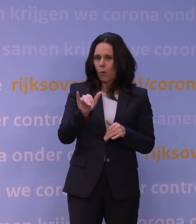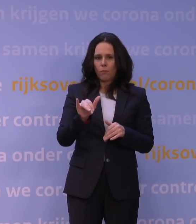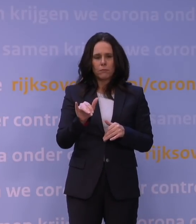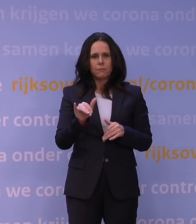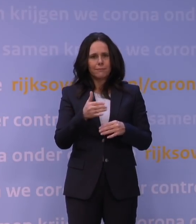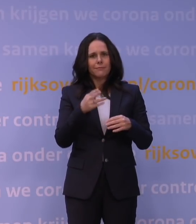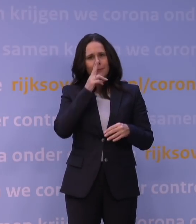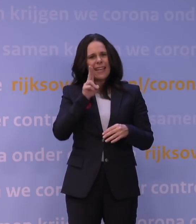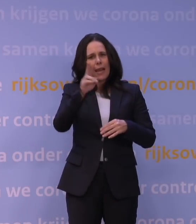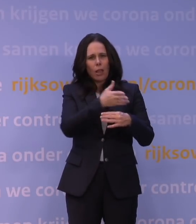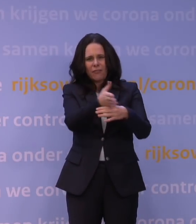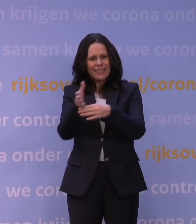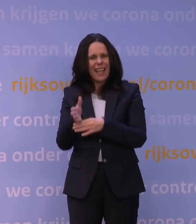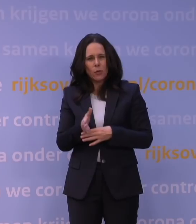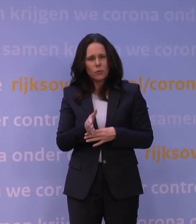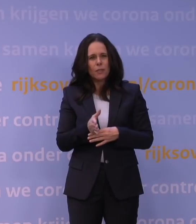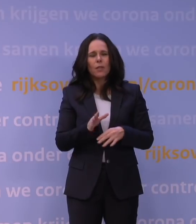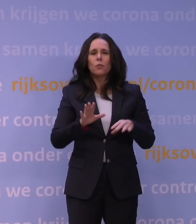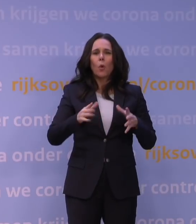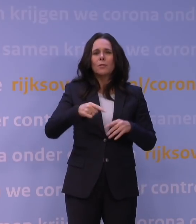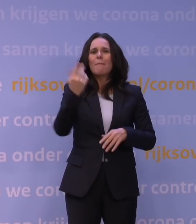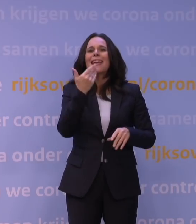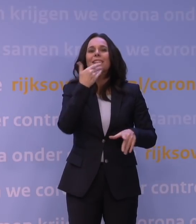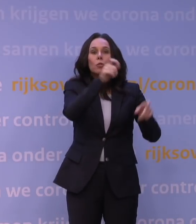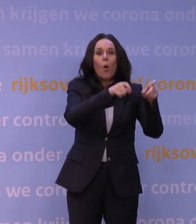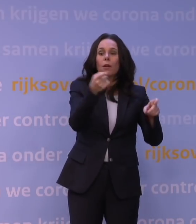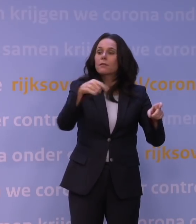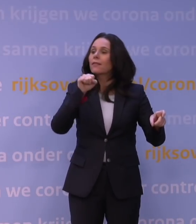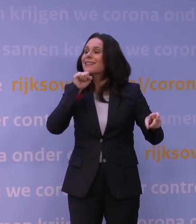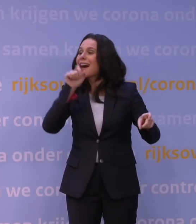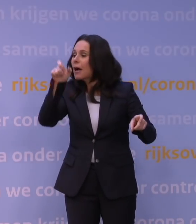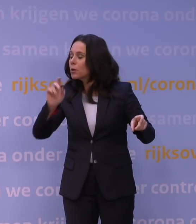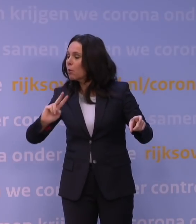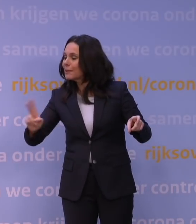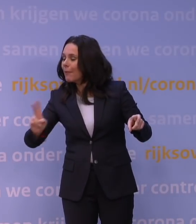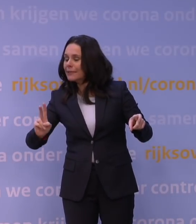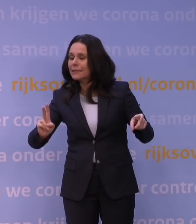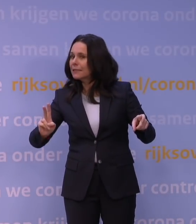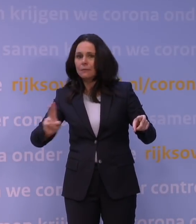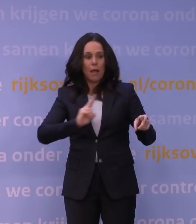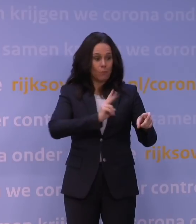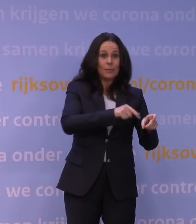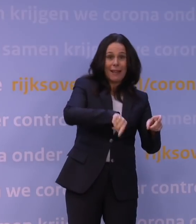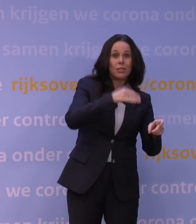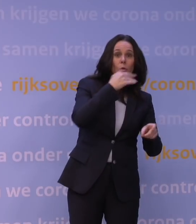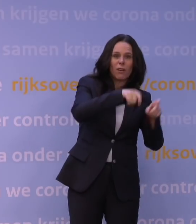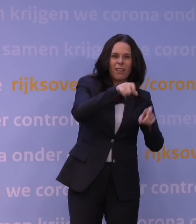En als initieel meer jongeren dan ouderen die omikronvariant oplopen, dan kunt u zich voorstellen dat de getallen hoog zijn,